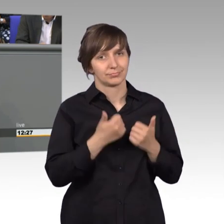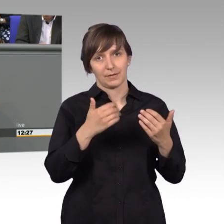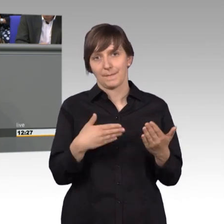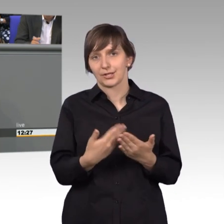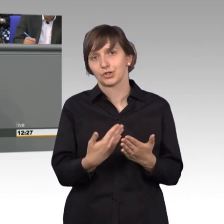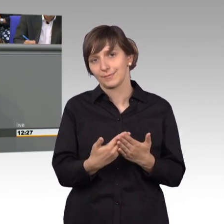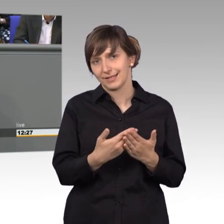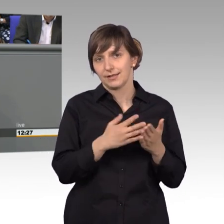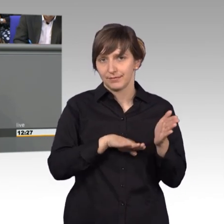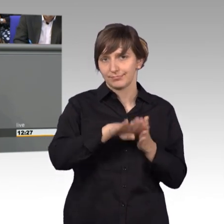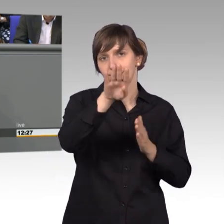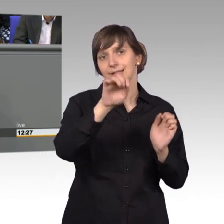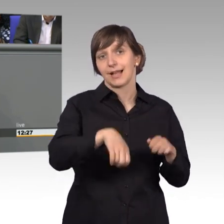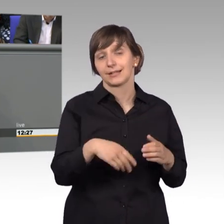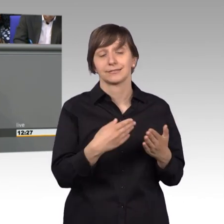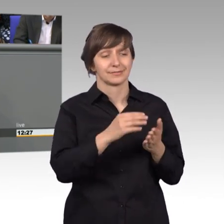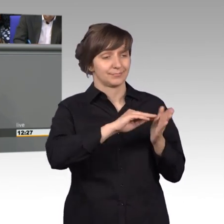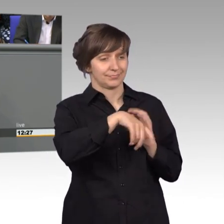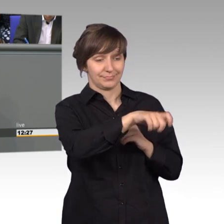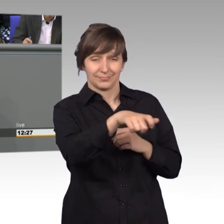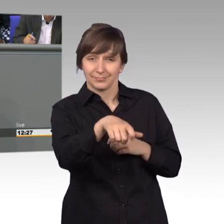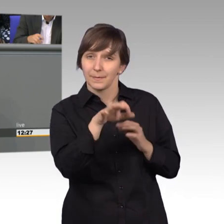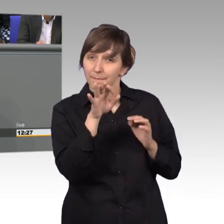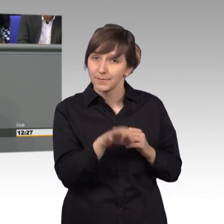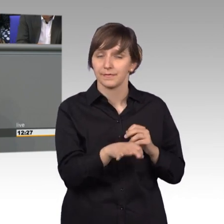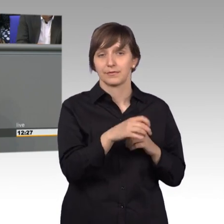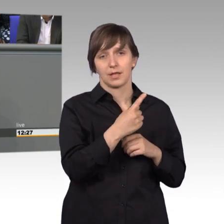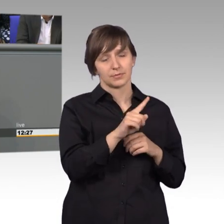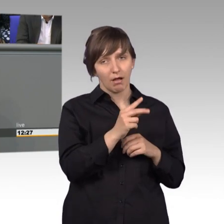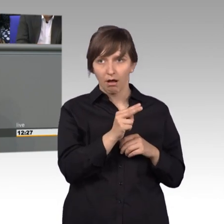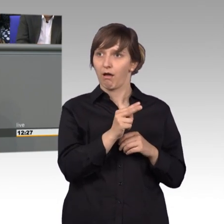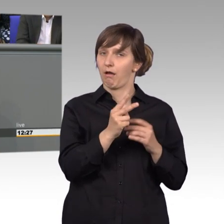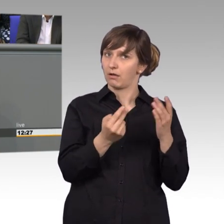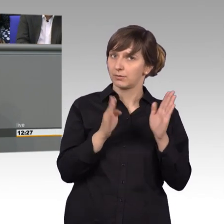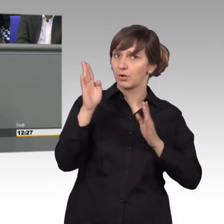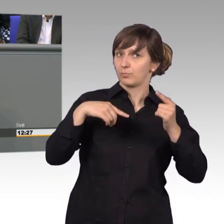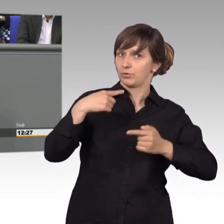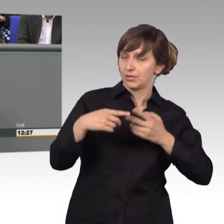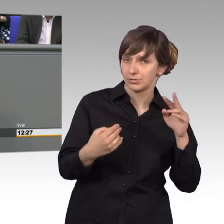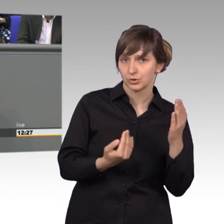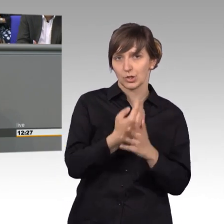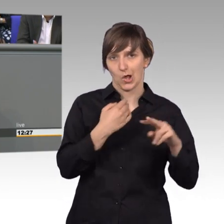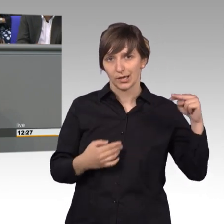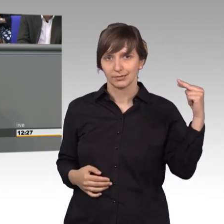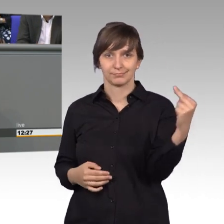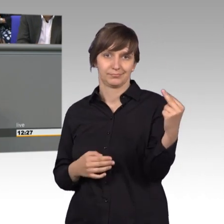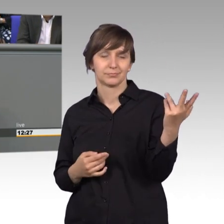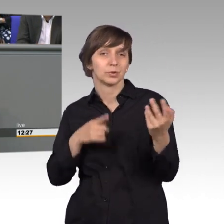die Petenten, die haben einen ganz anderen Blick auch auf demokratische Prozesse erhalten, das nur als Rückmeldung an Sie hier im Plenum.